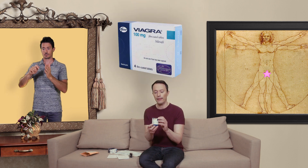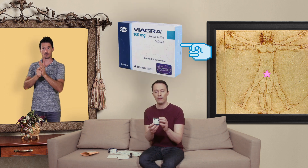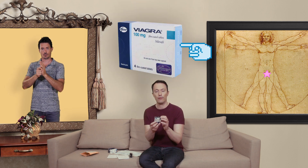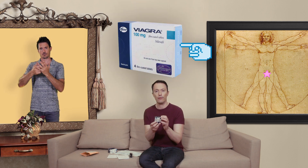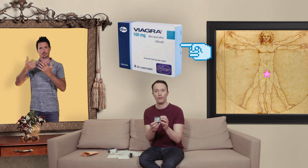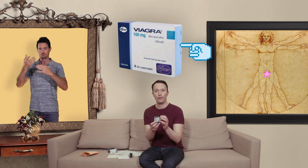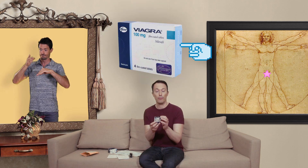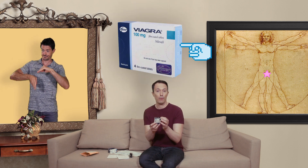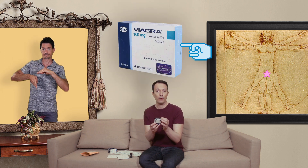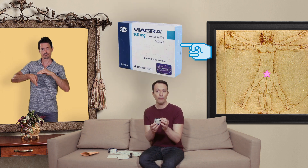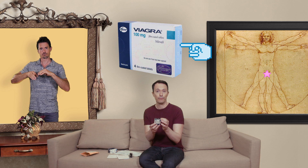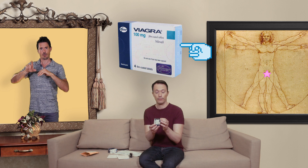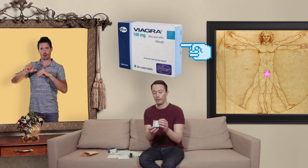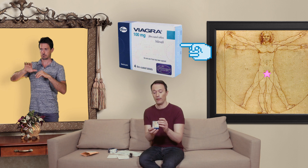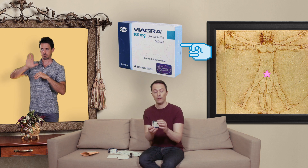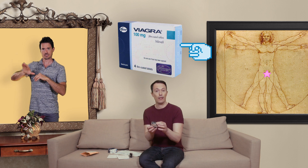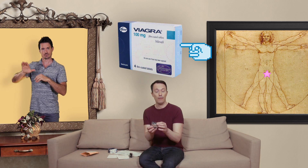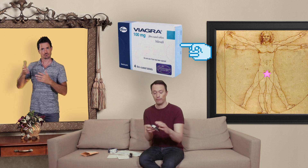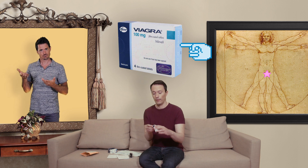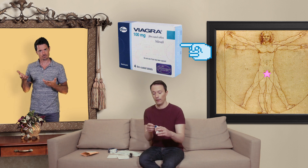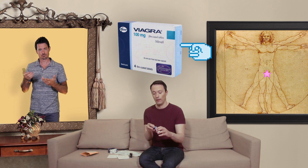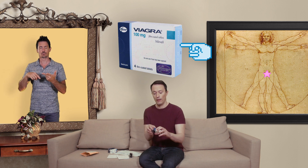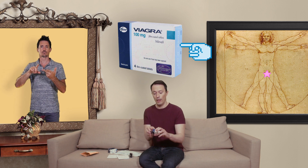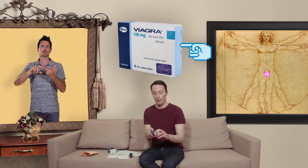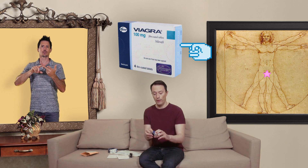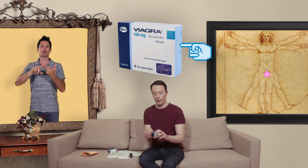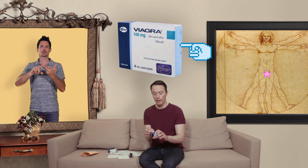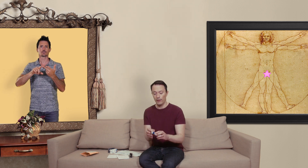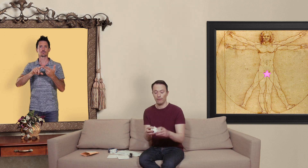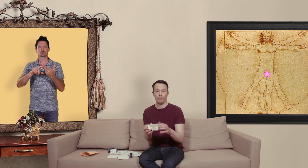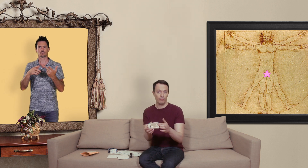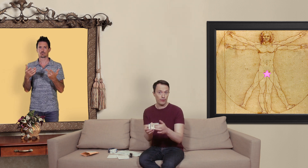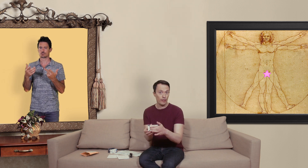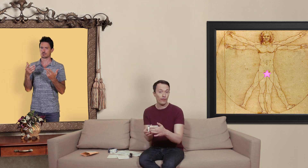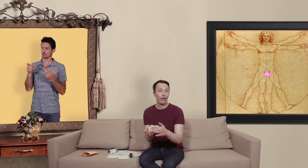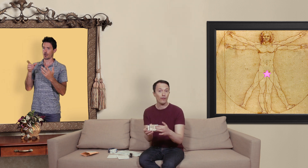date de péremption qui est là et puis vous avez si vous avez affaire une vraie